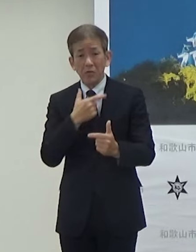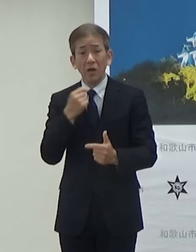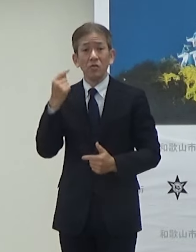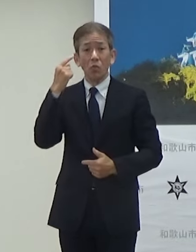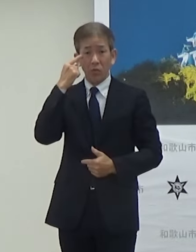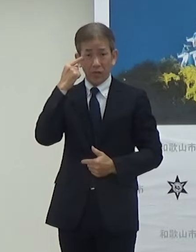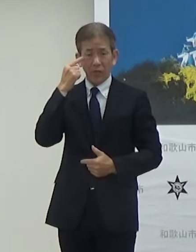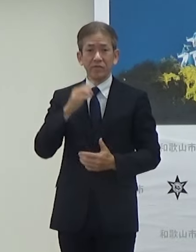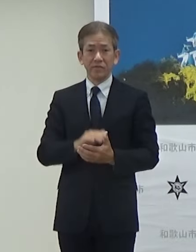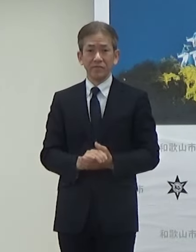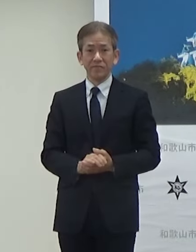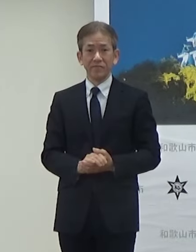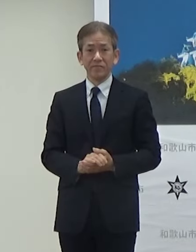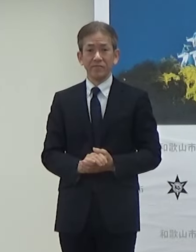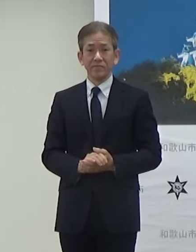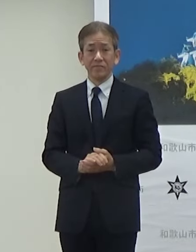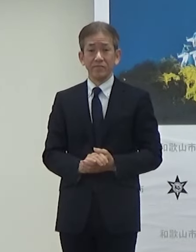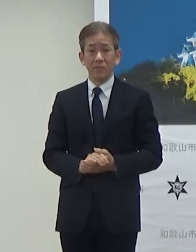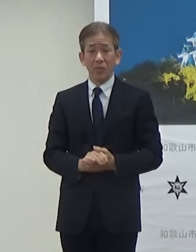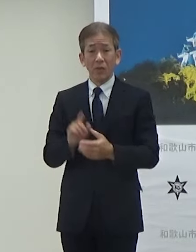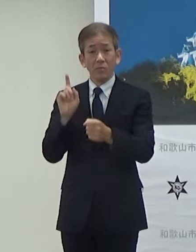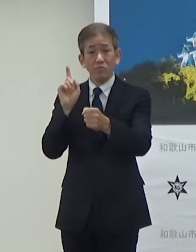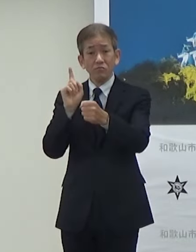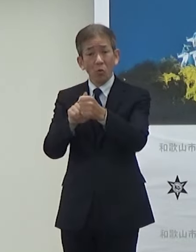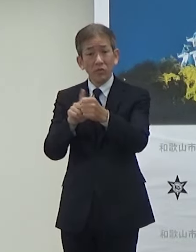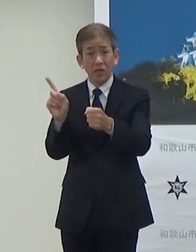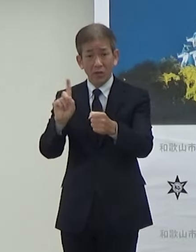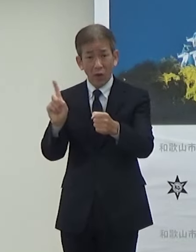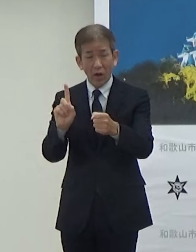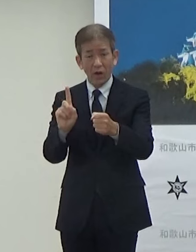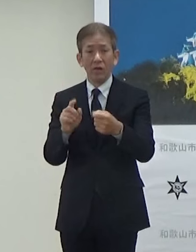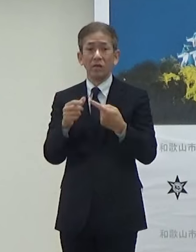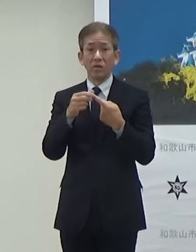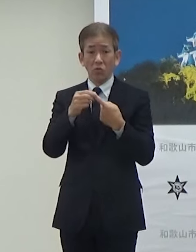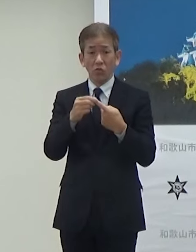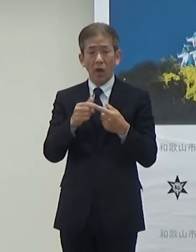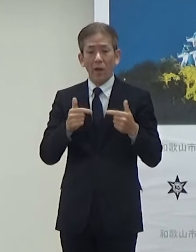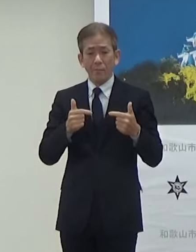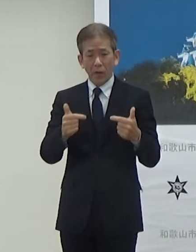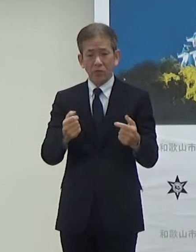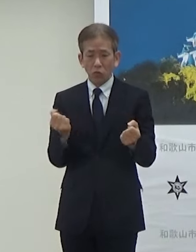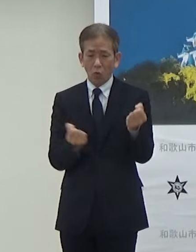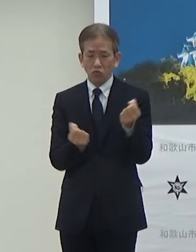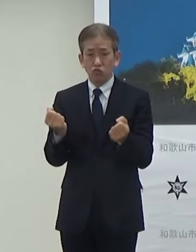目的は1つはバス運転手さん不足で